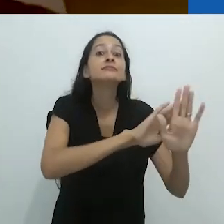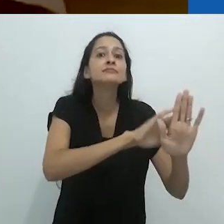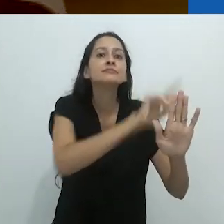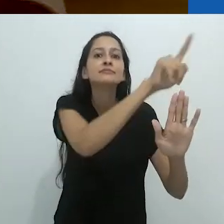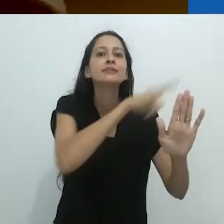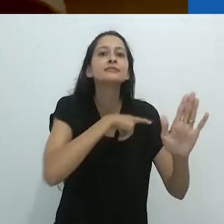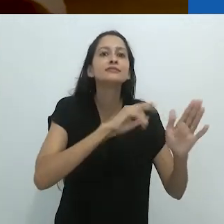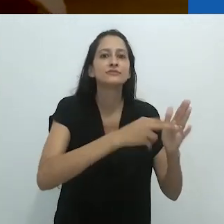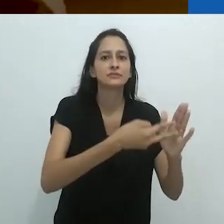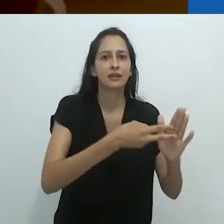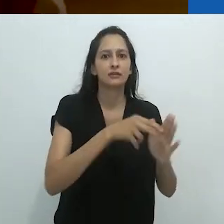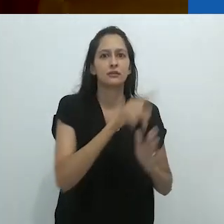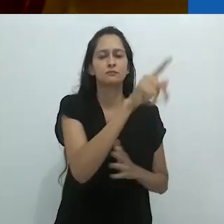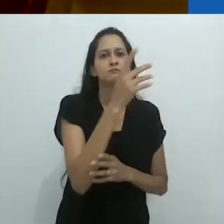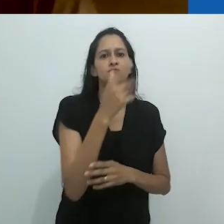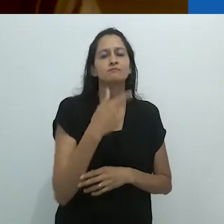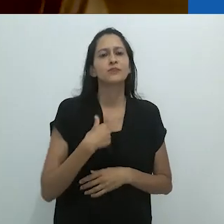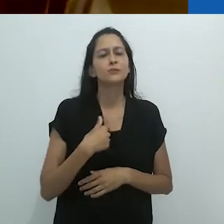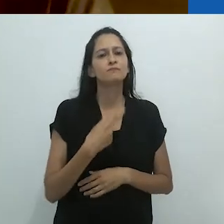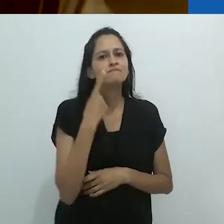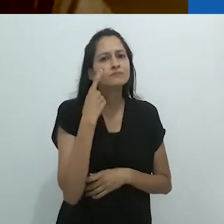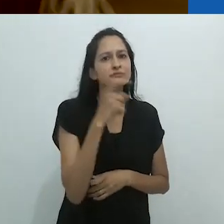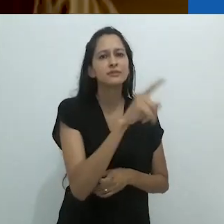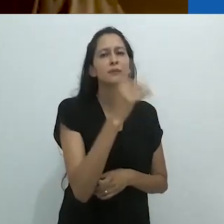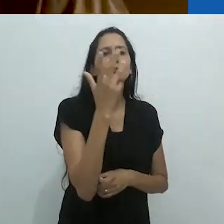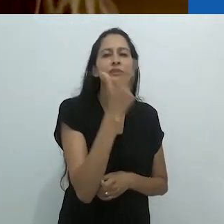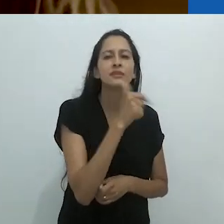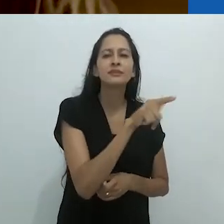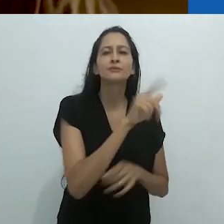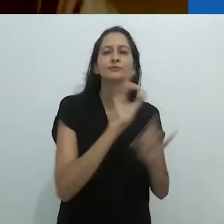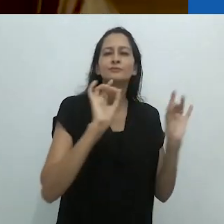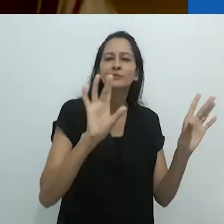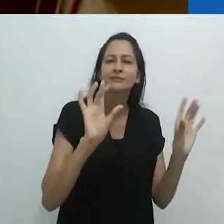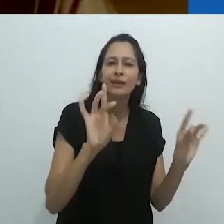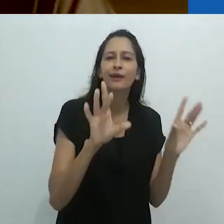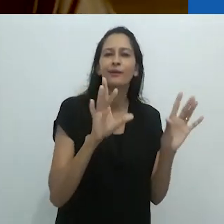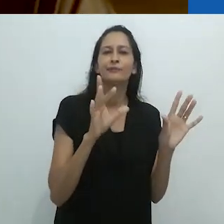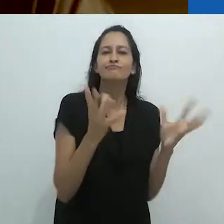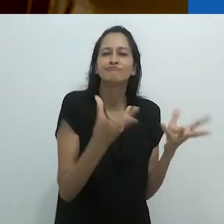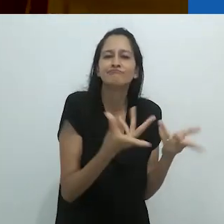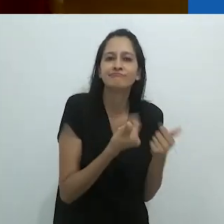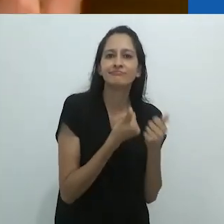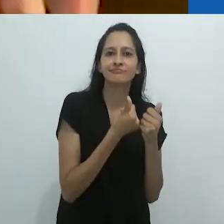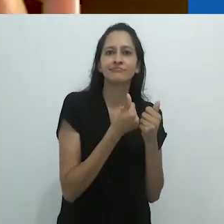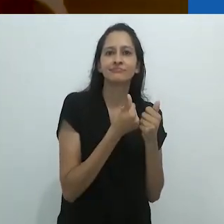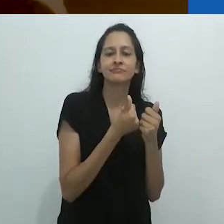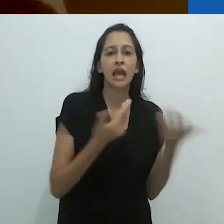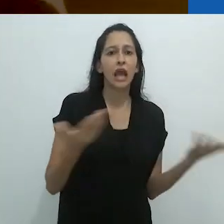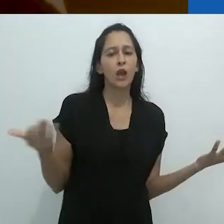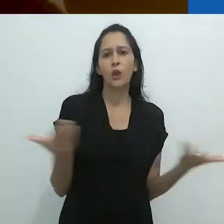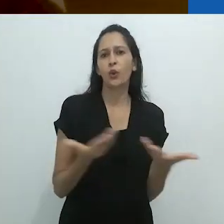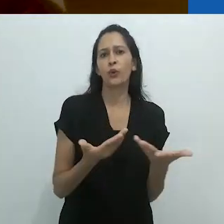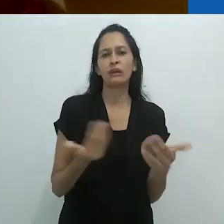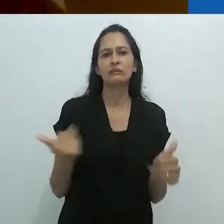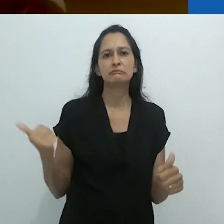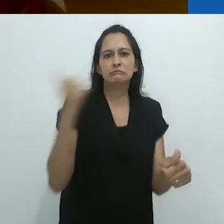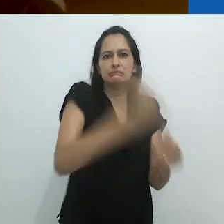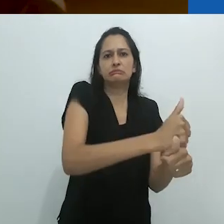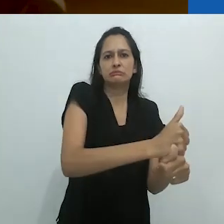O que me chama atenção nisso é o quão bonito era aquele momento frágil,